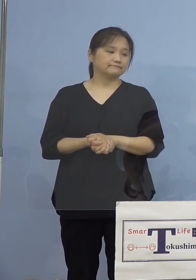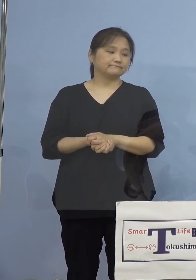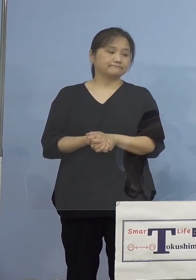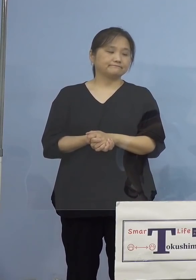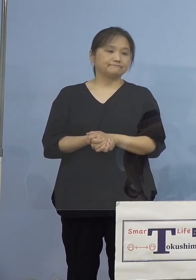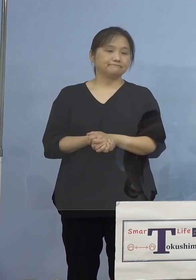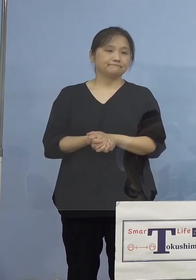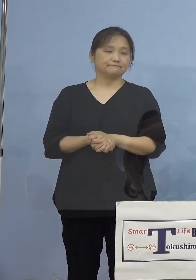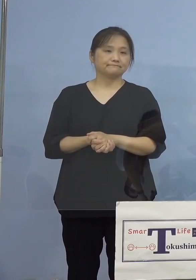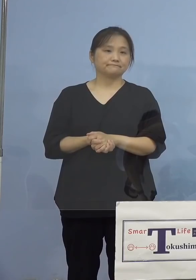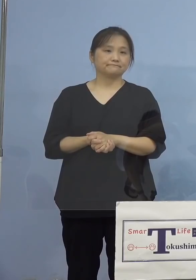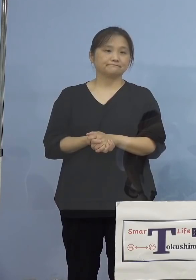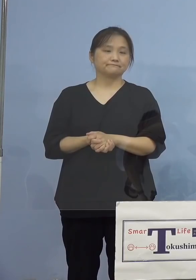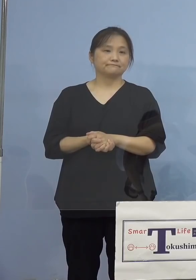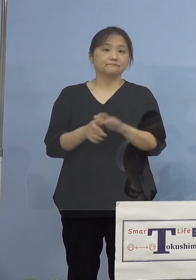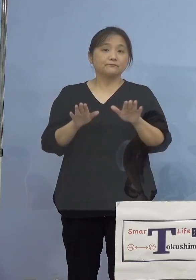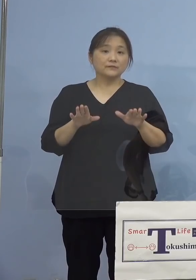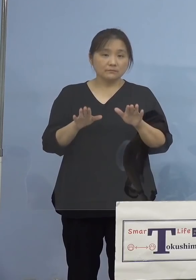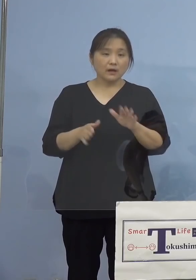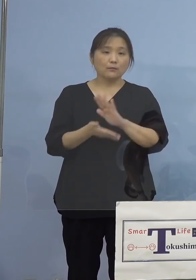ということで今もう一度申し上げて